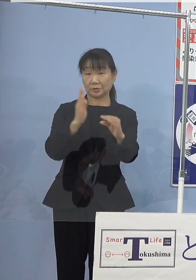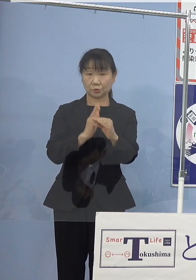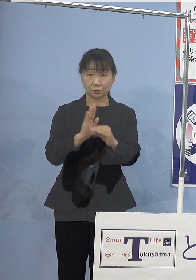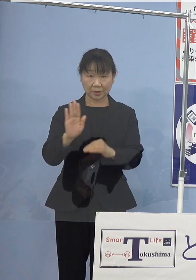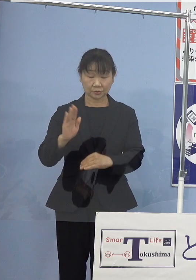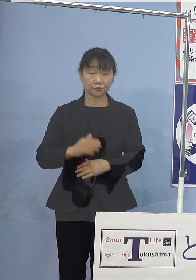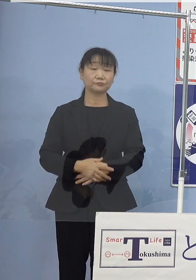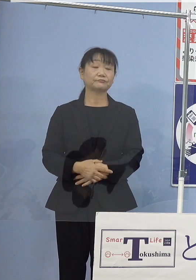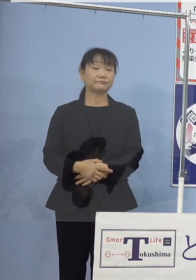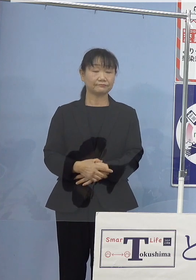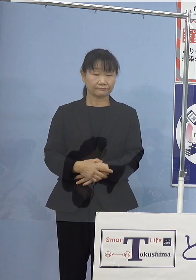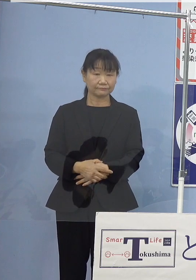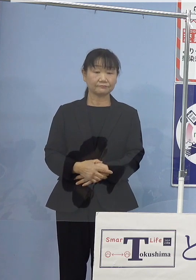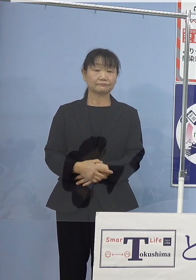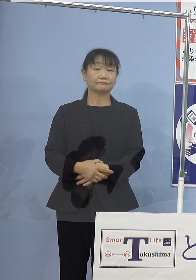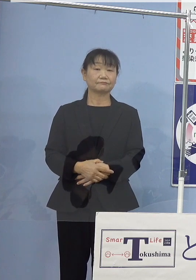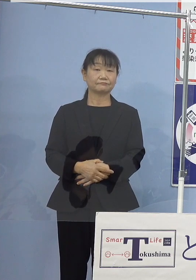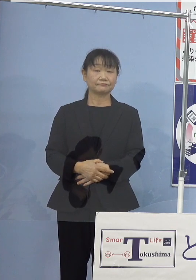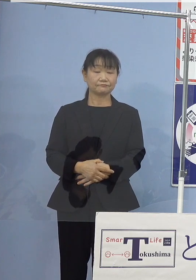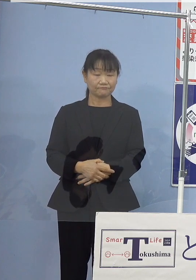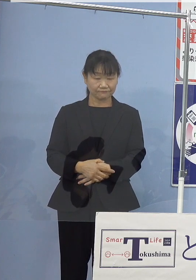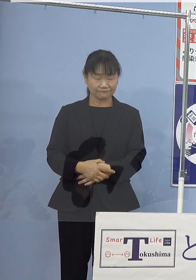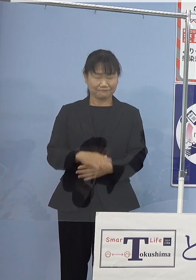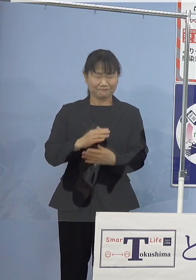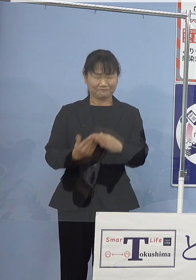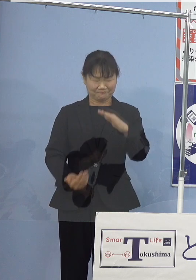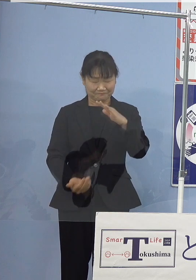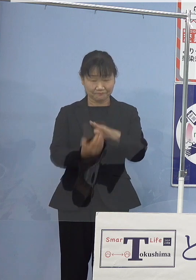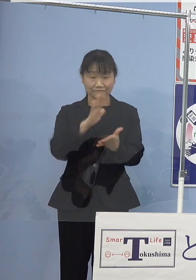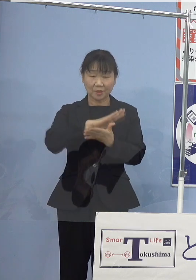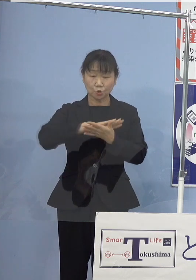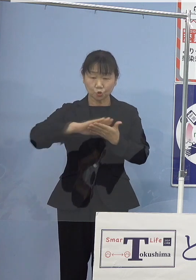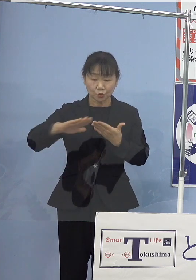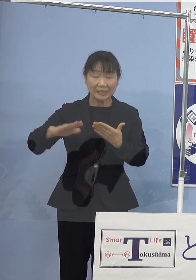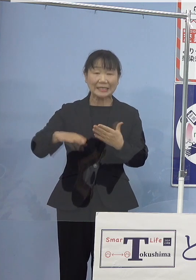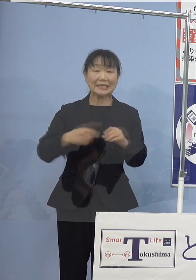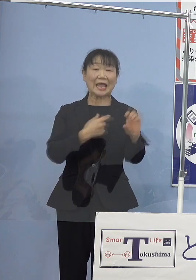特に究極のクリーンエネルギー 水素につきましては